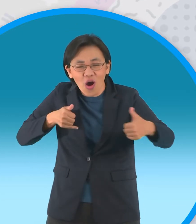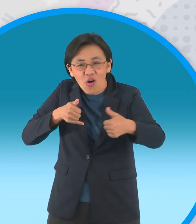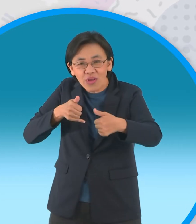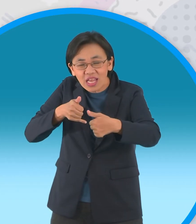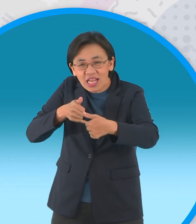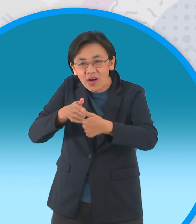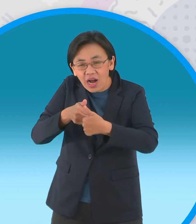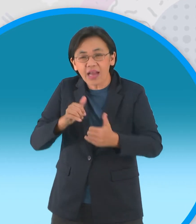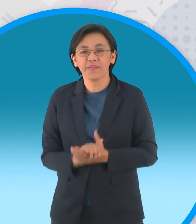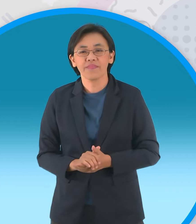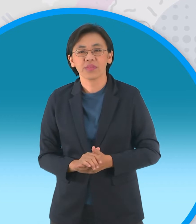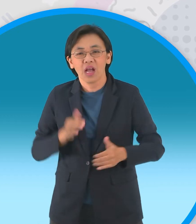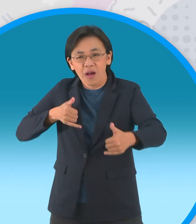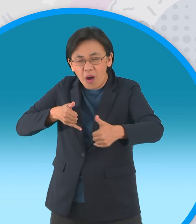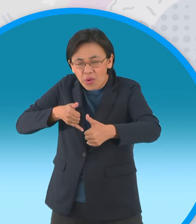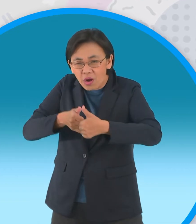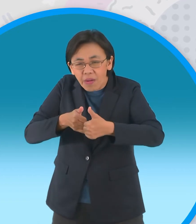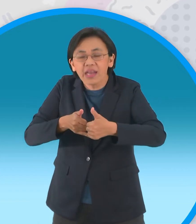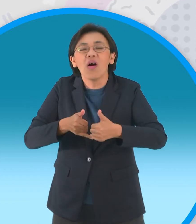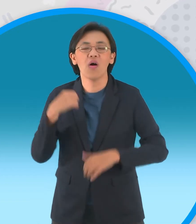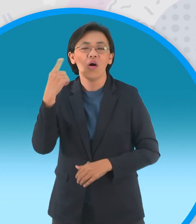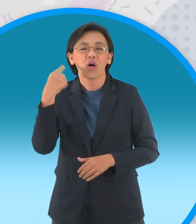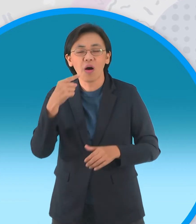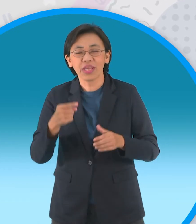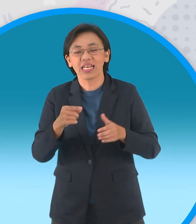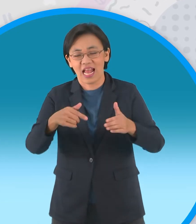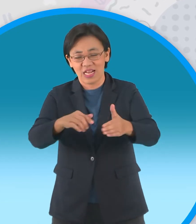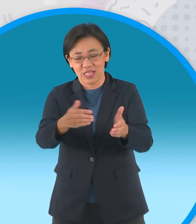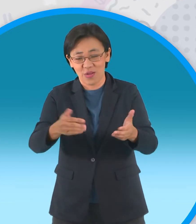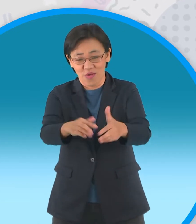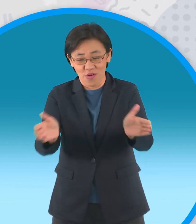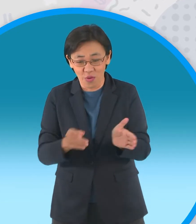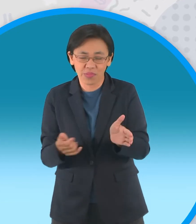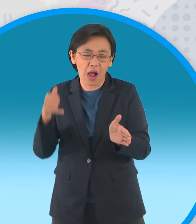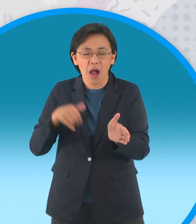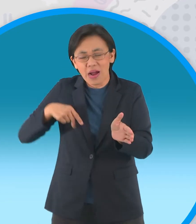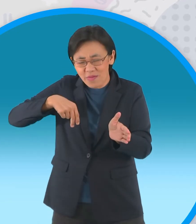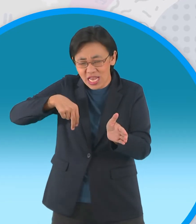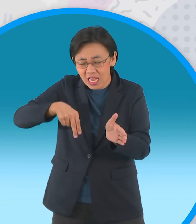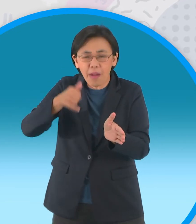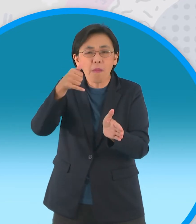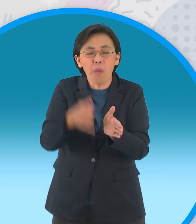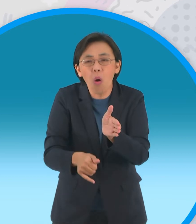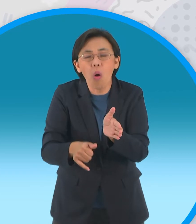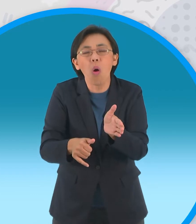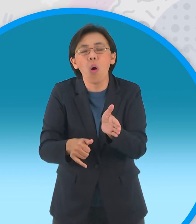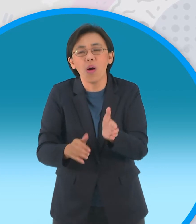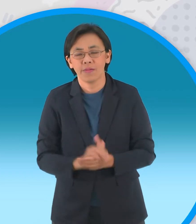ฉับพลันร่างของหนูแป้งก็ร่วงหล่นลงไปใน หลุมพรางของผู้ใหญ่บ้านที่ทำไว้ต่อหน้าต่อตากะทิ